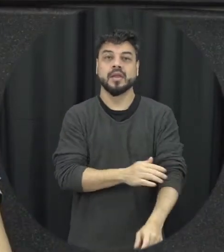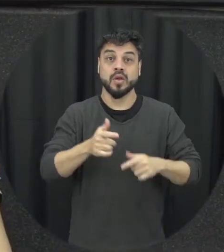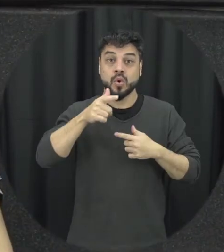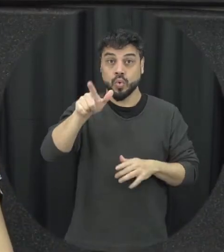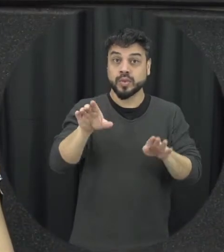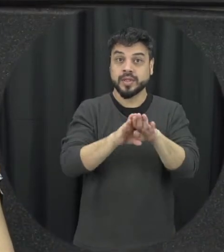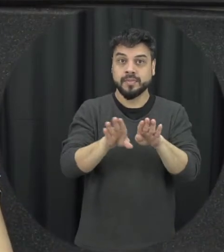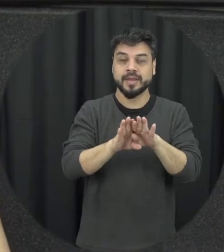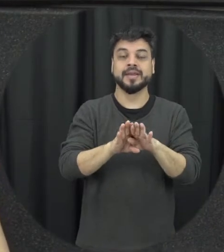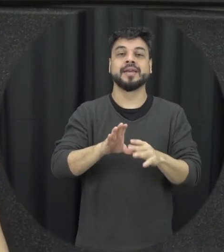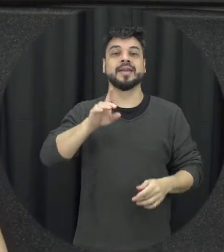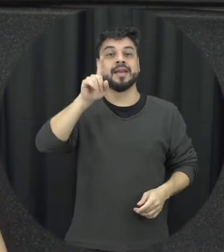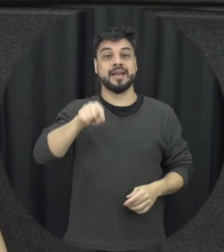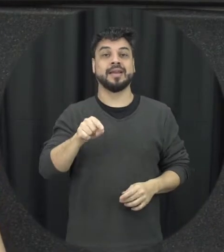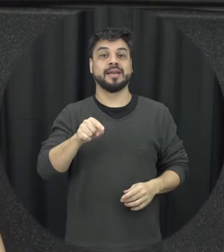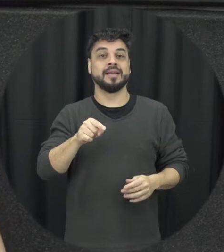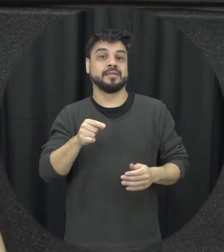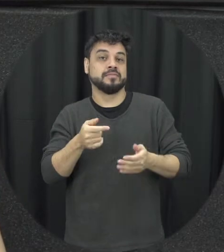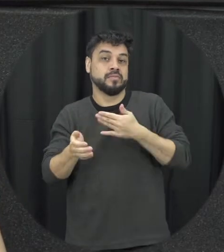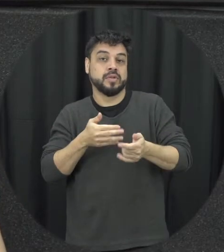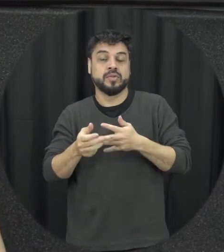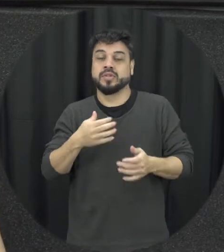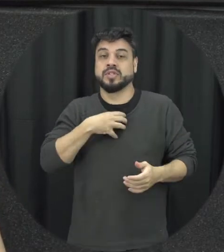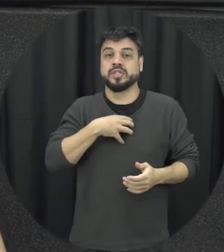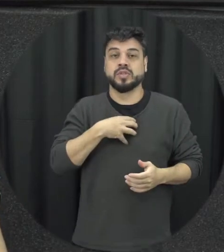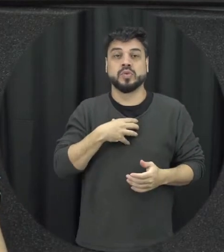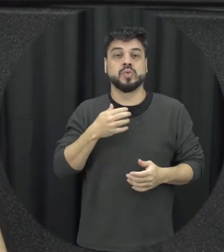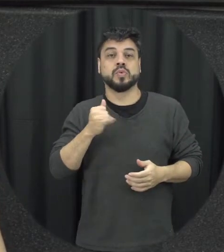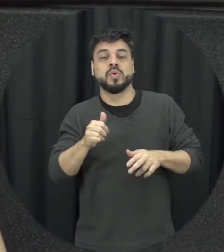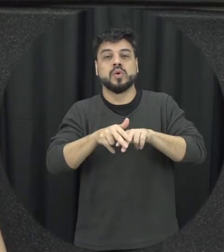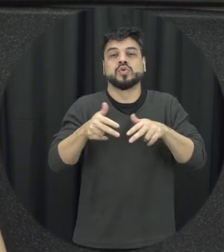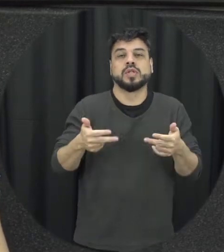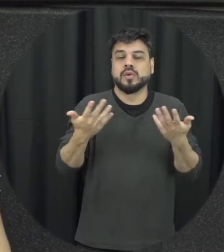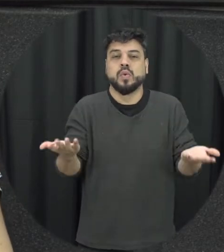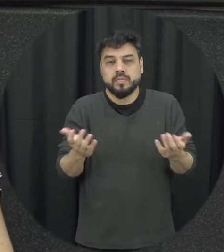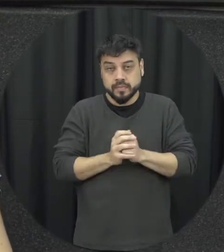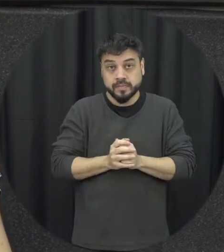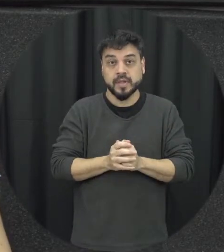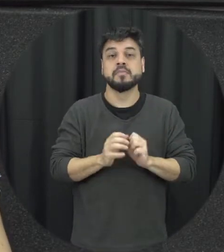independente de orientação sexual como tinha falado inicialmente né então a gente pode ter